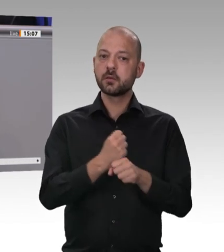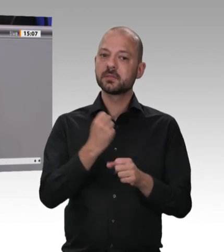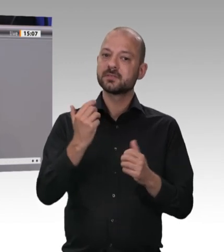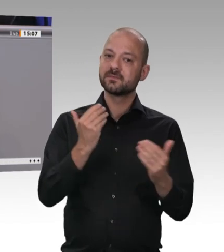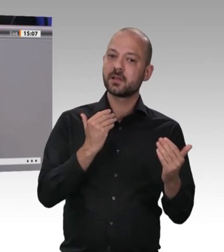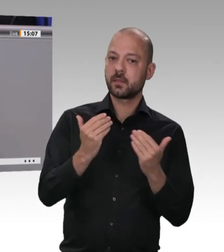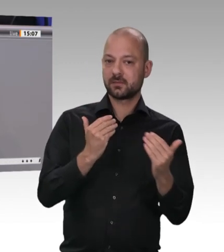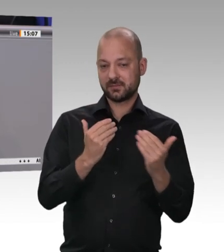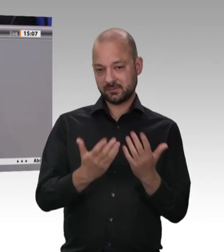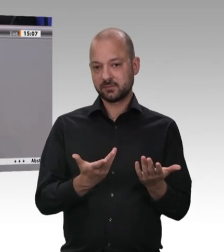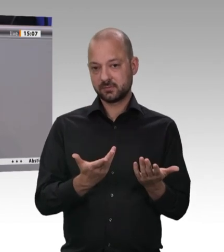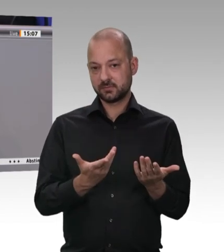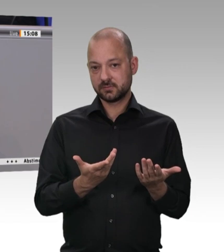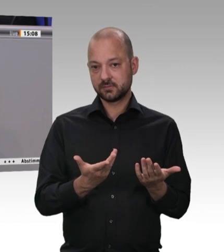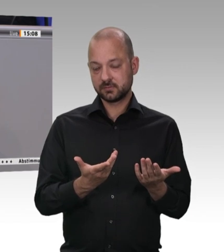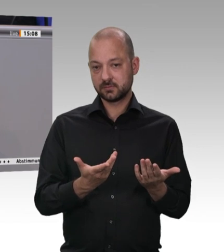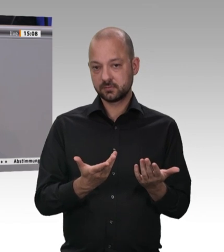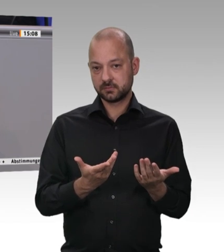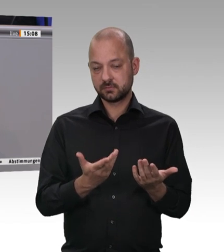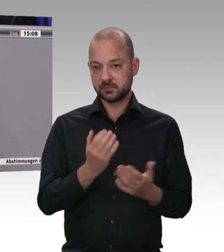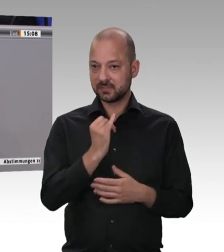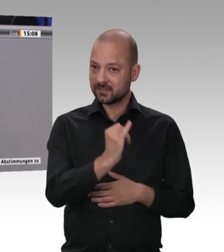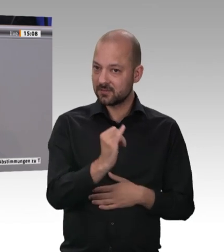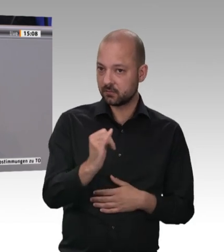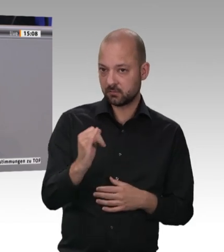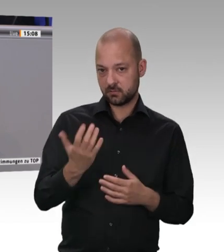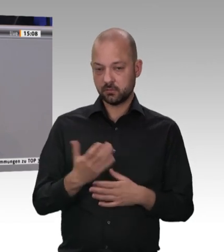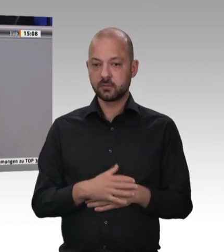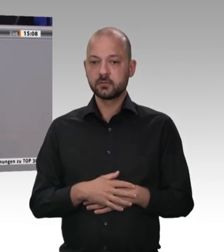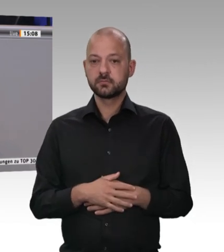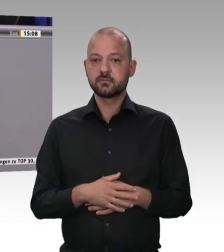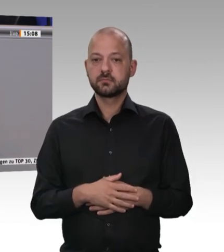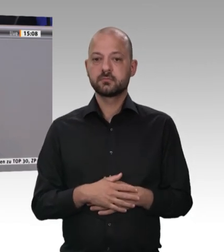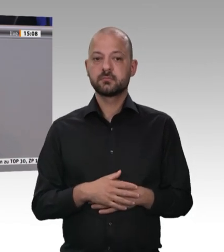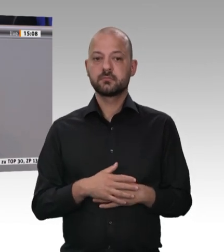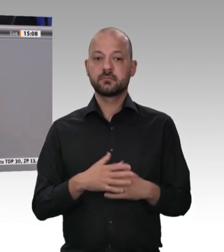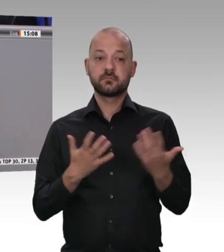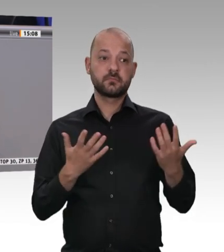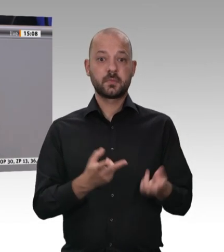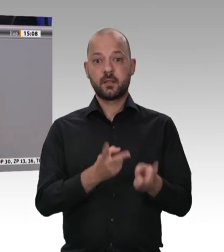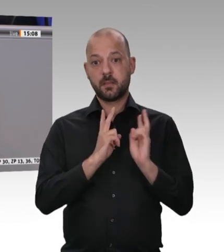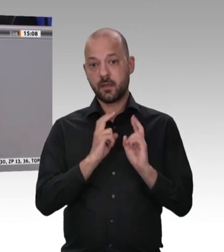eines Festangestellten ist –, gelten die gleichen Arbeitsschutz und Gesundheitsschutzbestimmungen